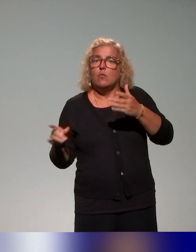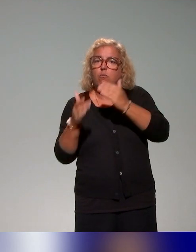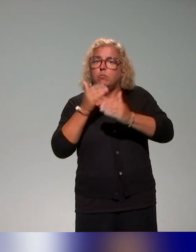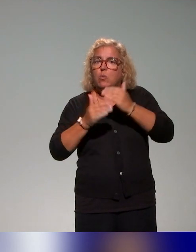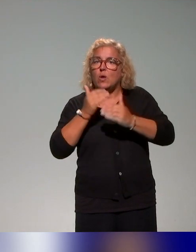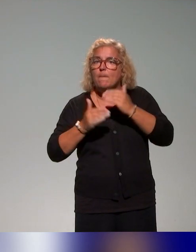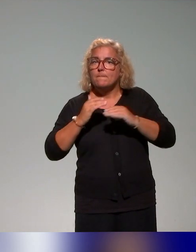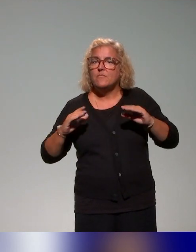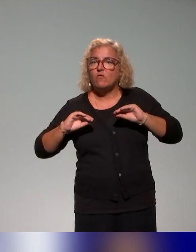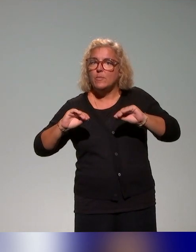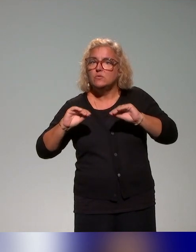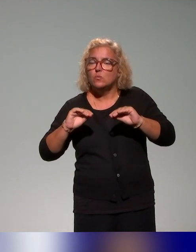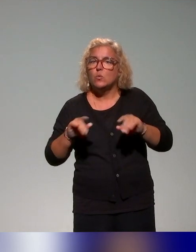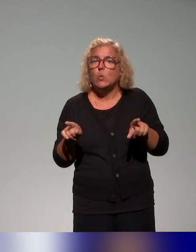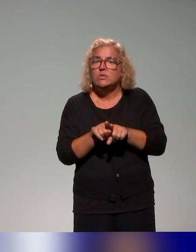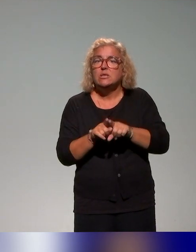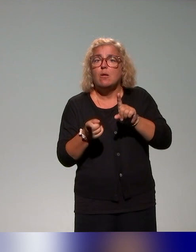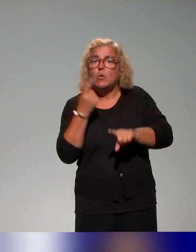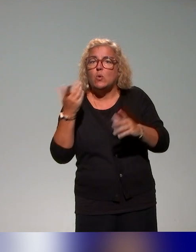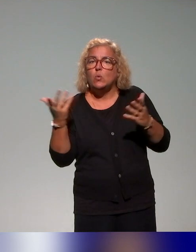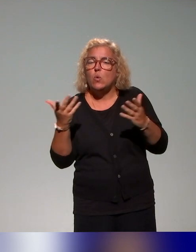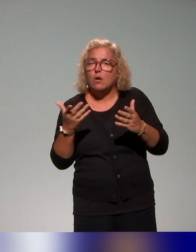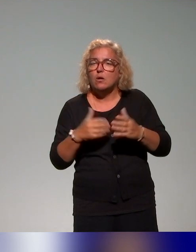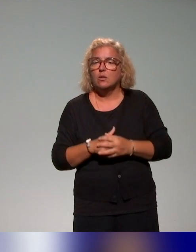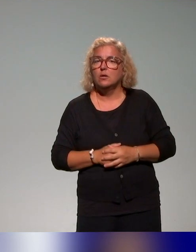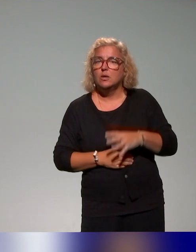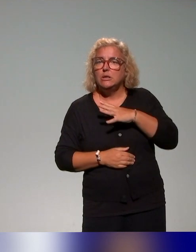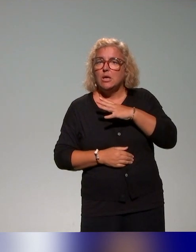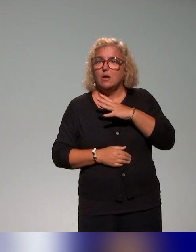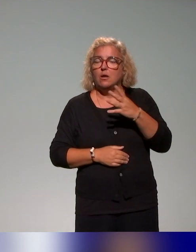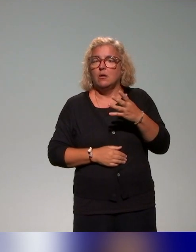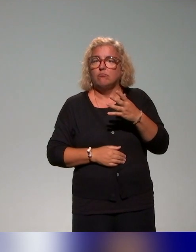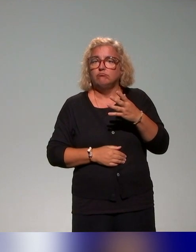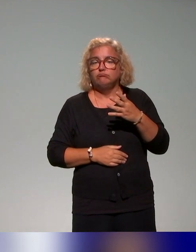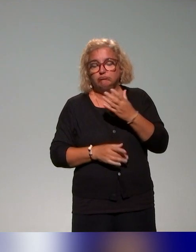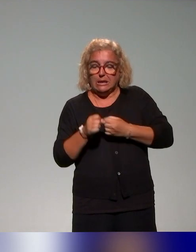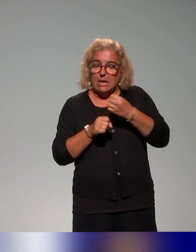Et très important, on a constitué un consortium, un ensemble d'experts